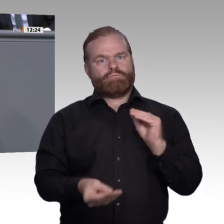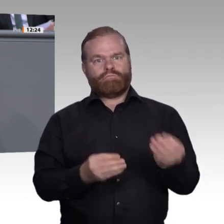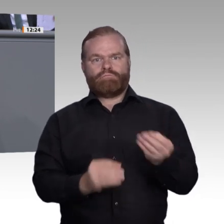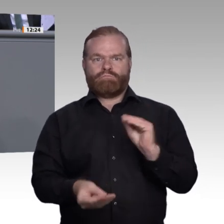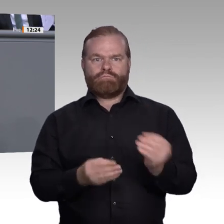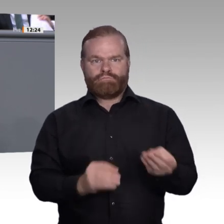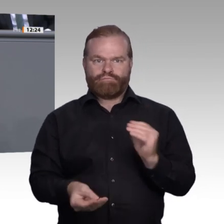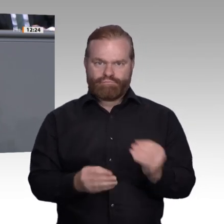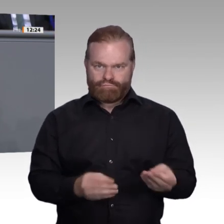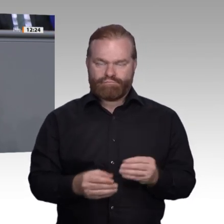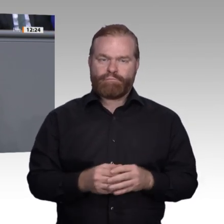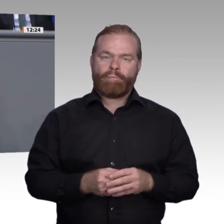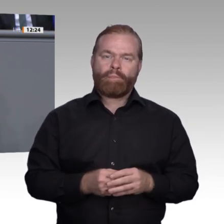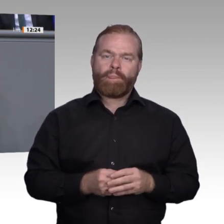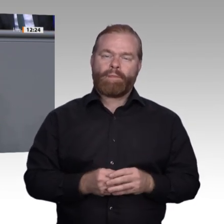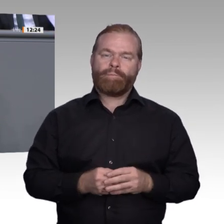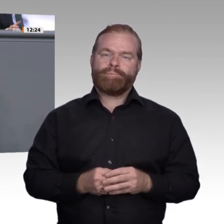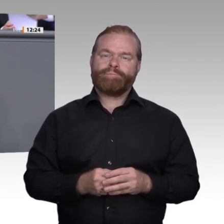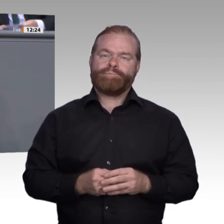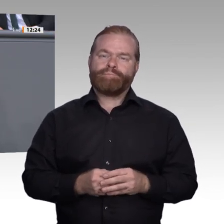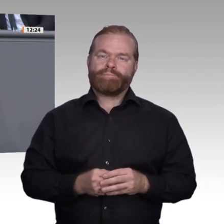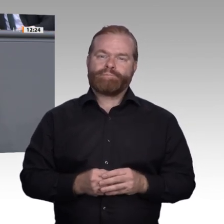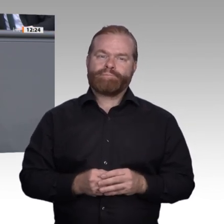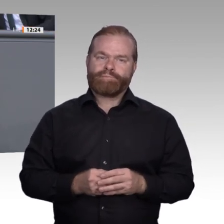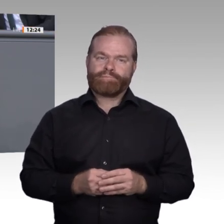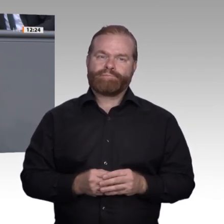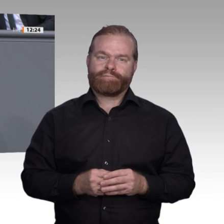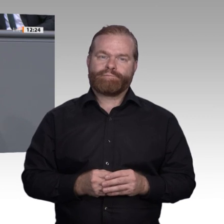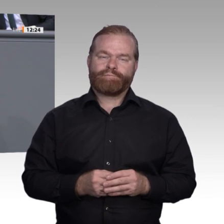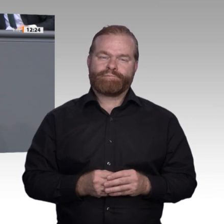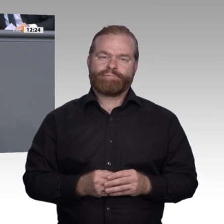drei exemplarisch hervorheben: Erstens. An allgemeinbildenden Schulen müssen wir